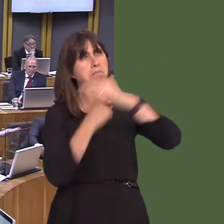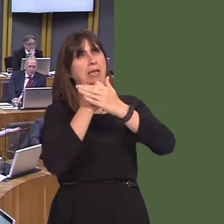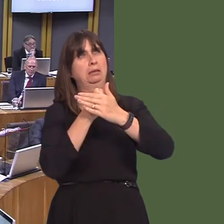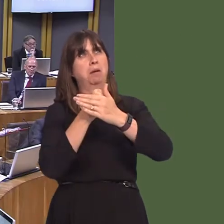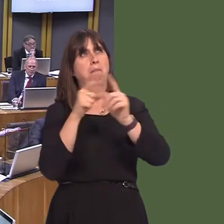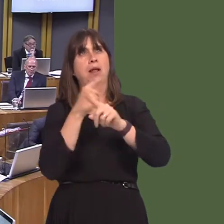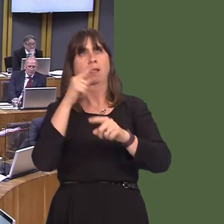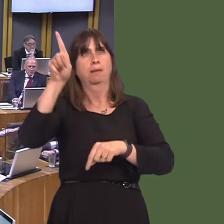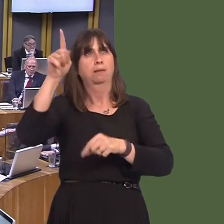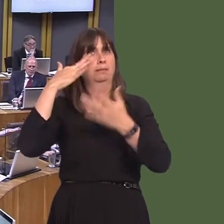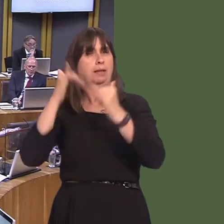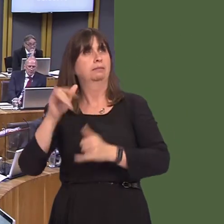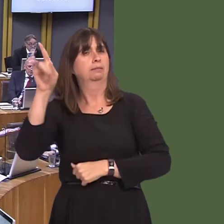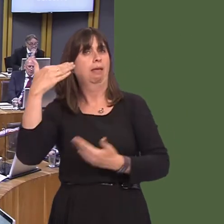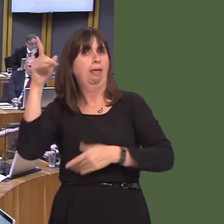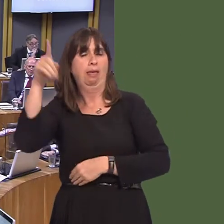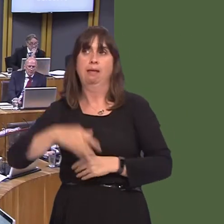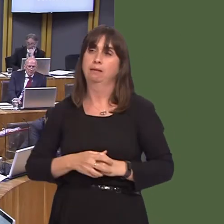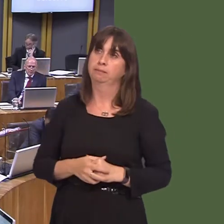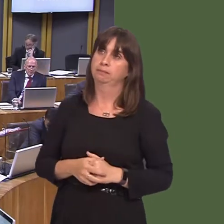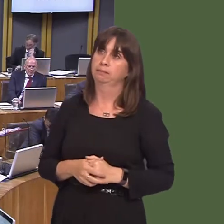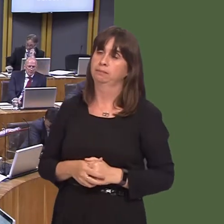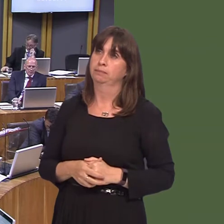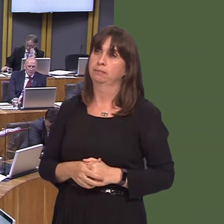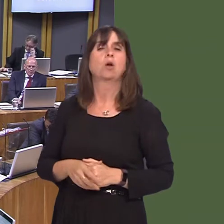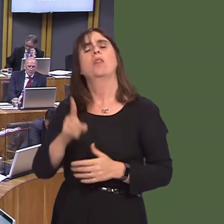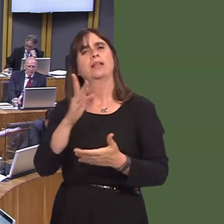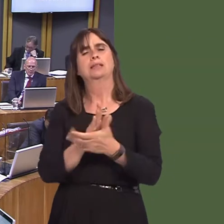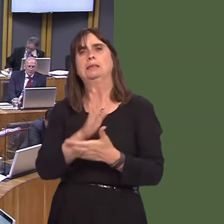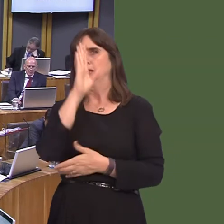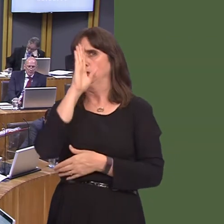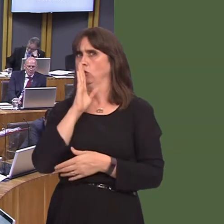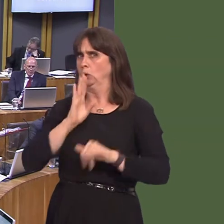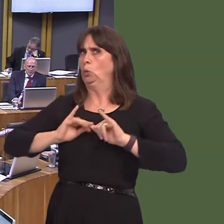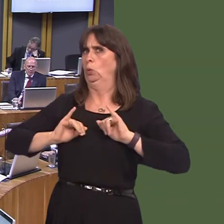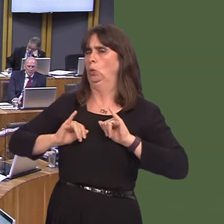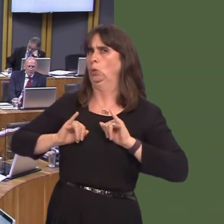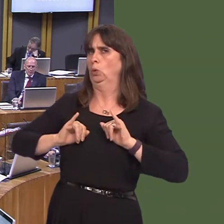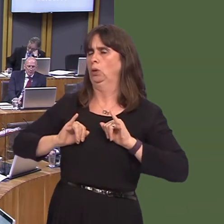Jenny Rathbone AM: Clearly, this is a very serious matter because we have the potential